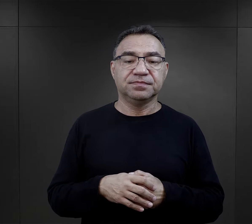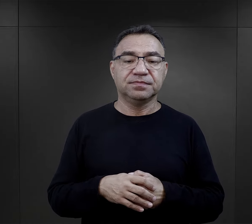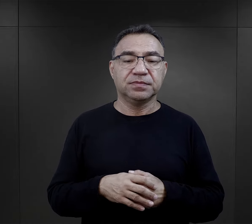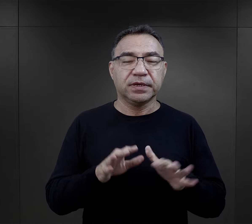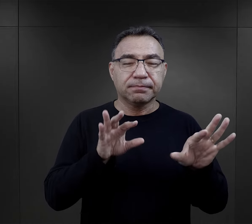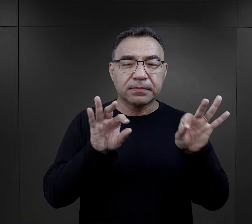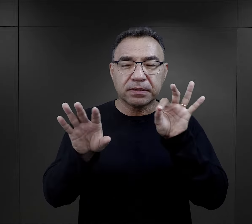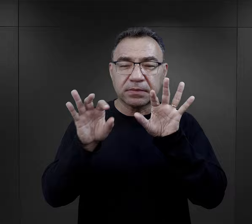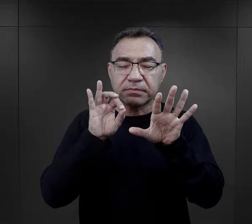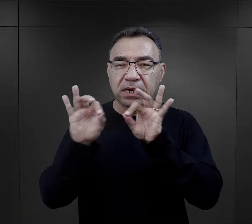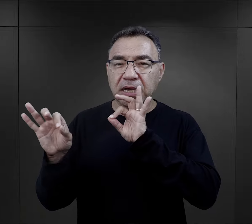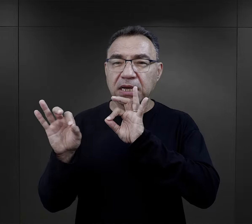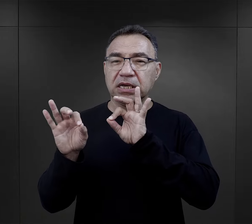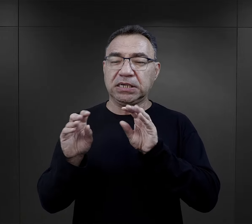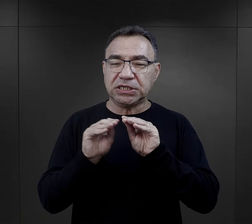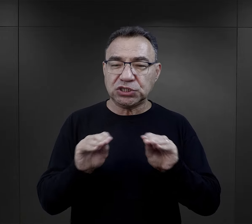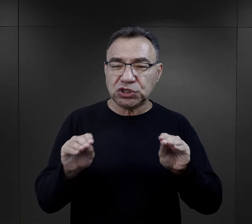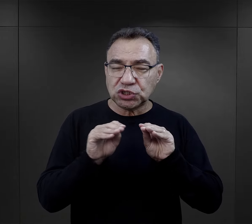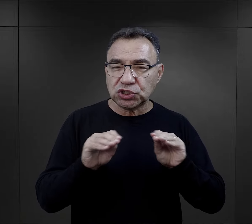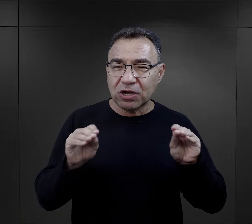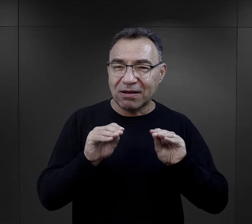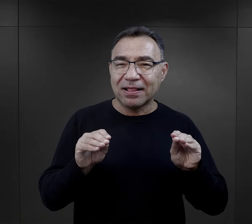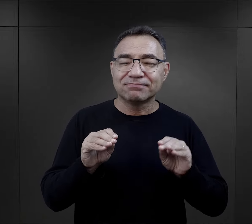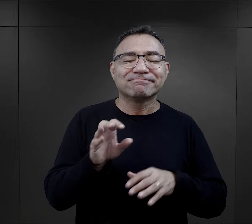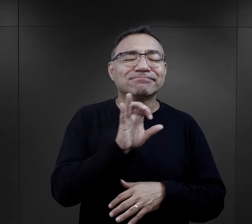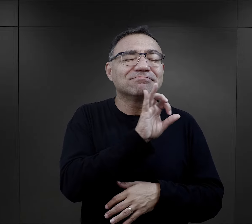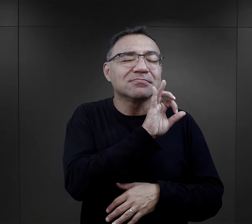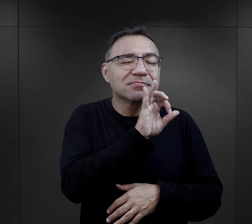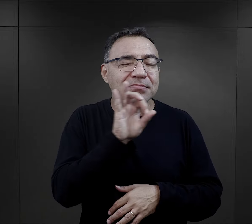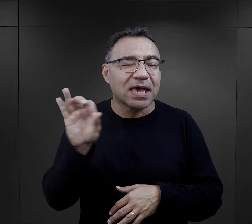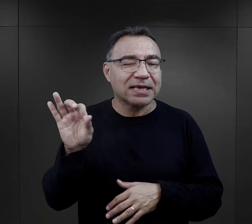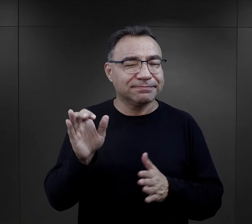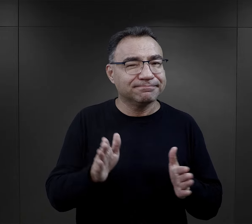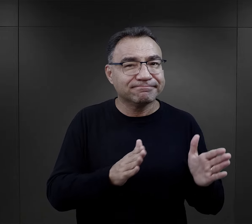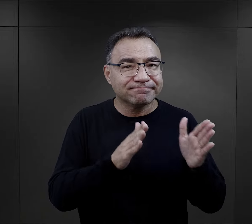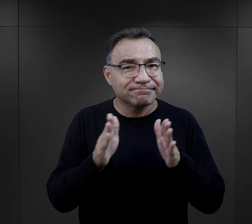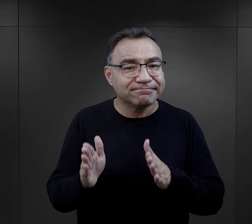Ich dobór, ich szkolenie było nieprzypadkowe.